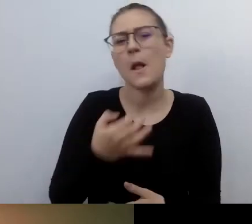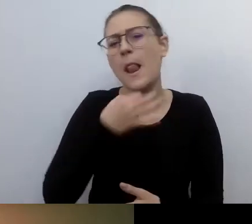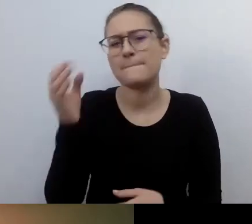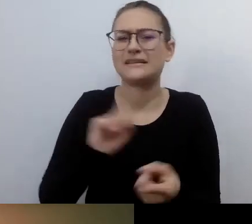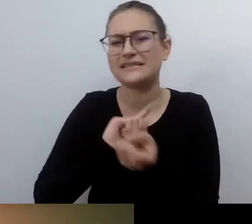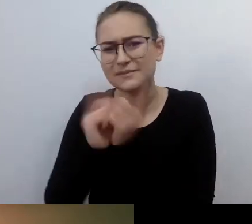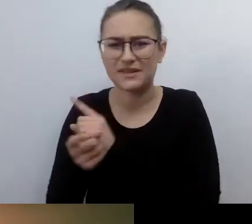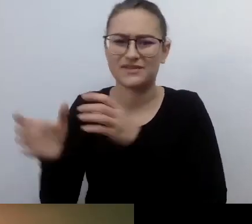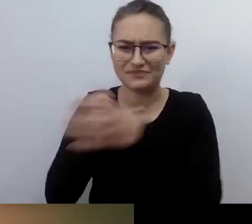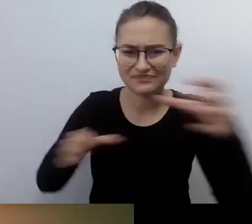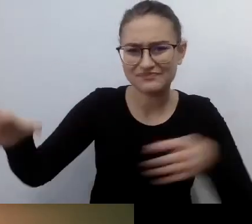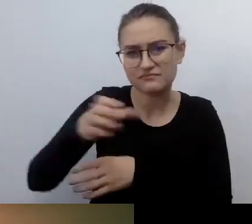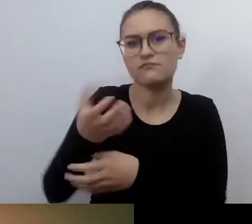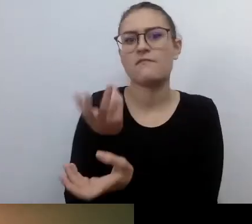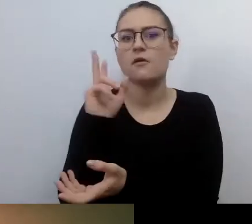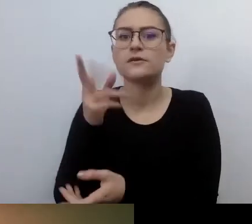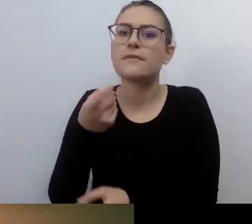Będą się przejmowały tym,